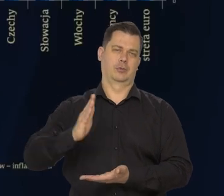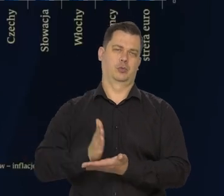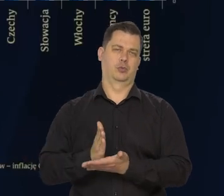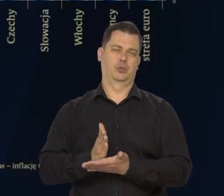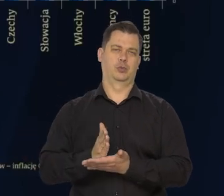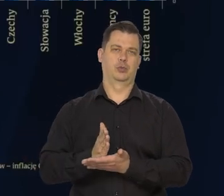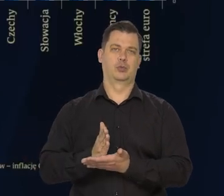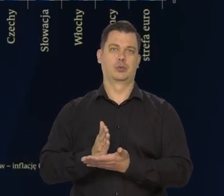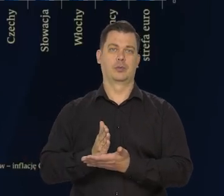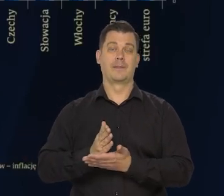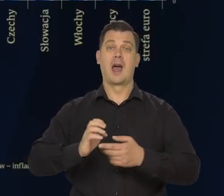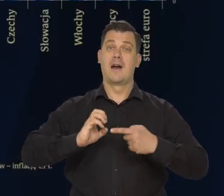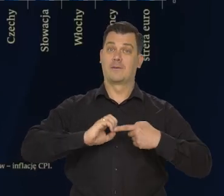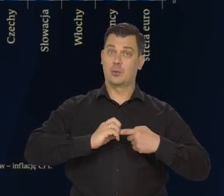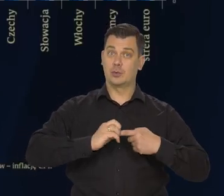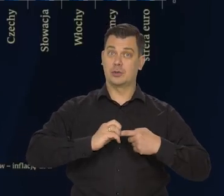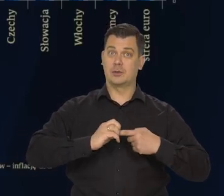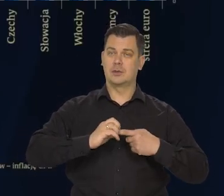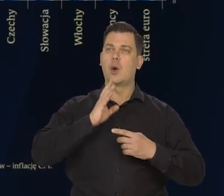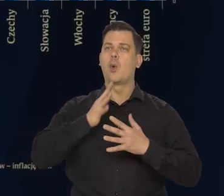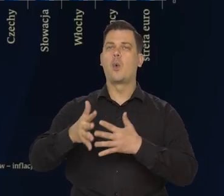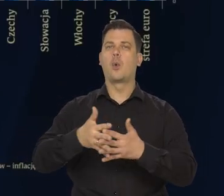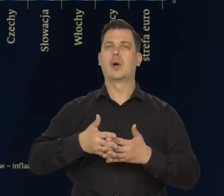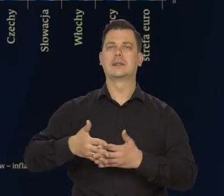W efekcie w grudniu inflacja w Stanach Zjednoczonych.